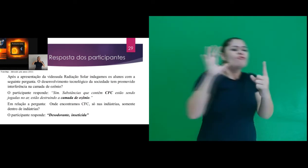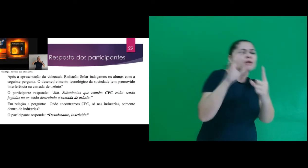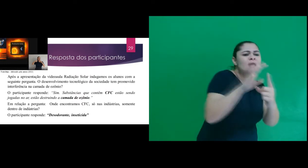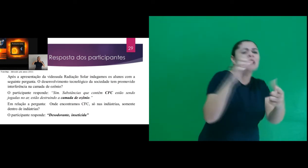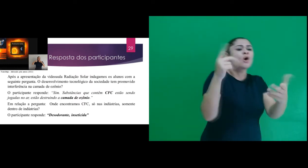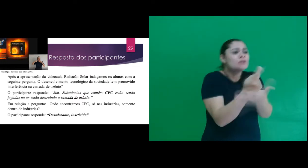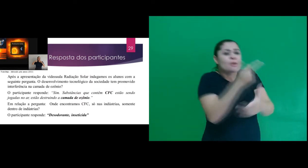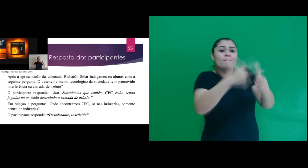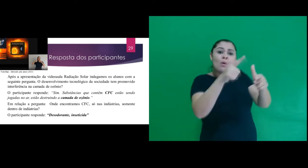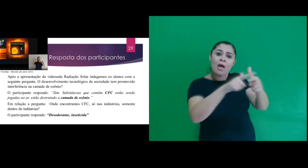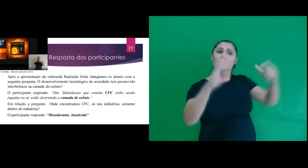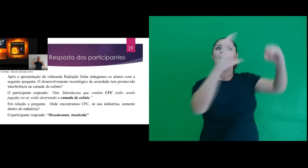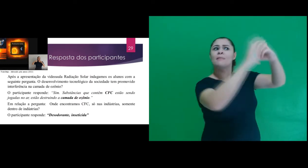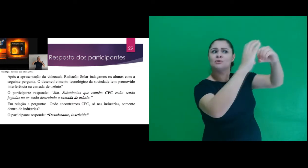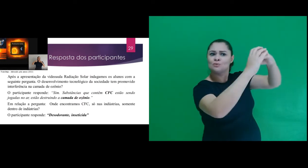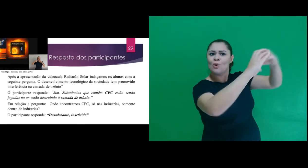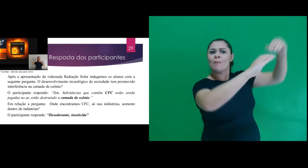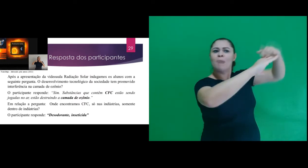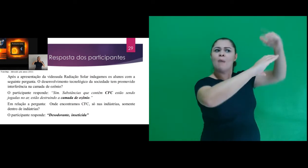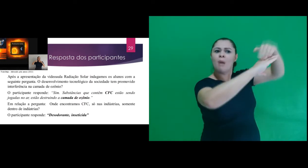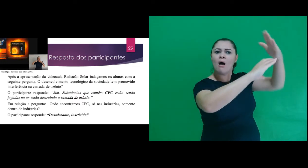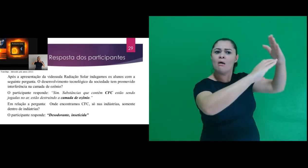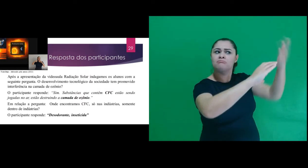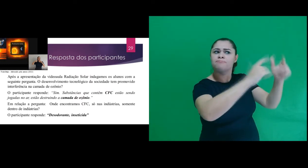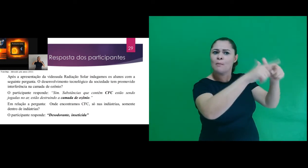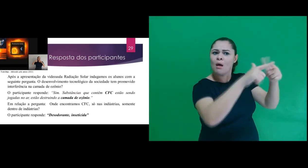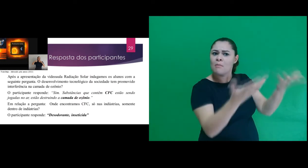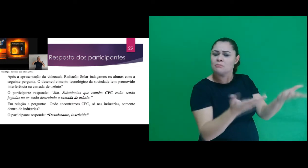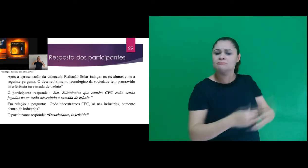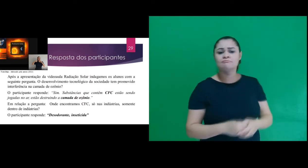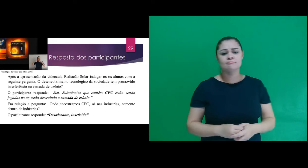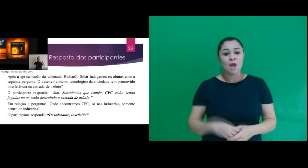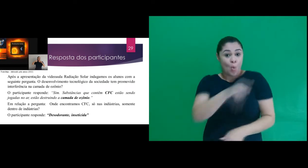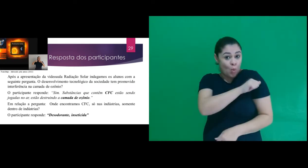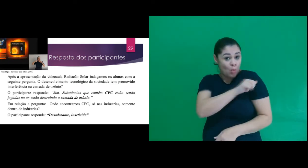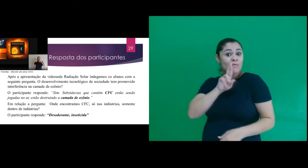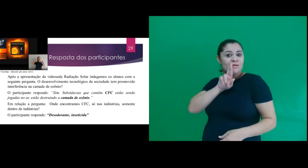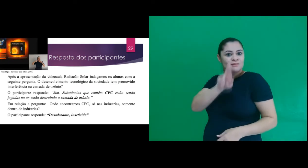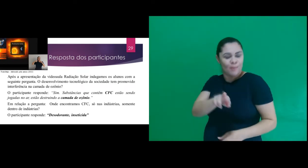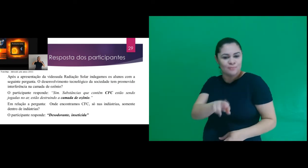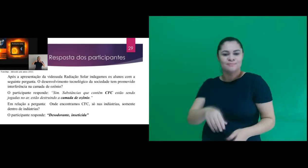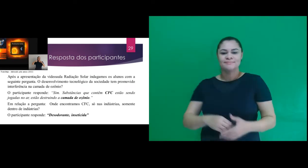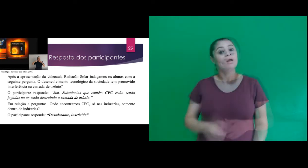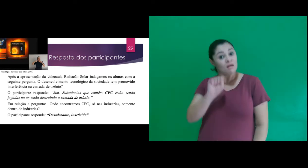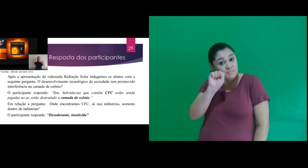da sociedade tem promovido interferência na camada de ozônio? oO participante responde: